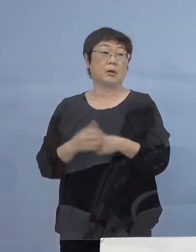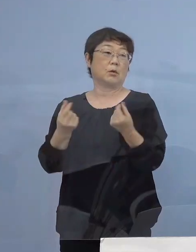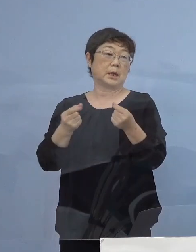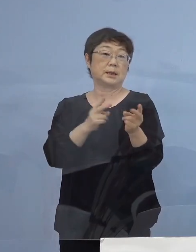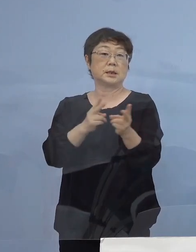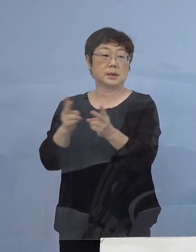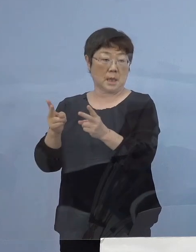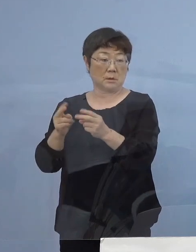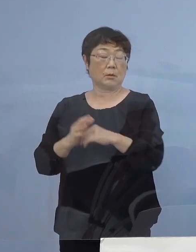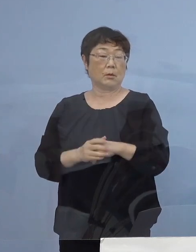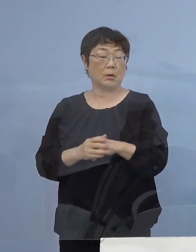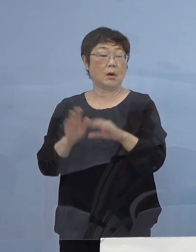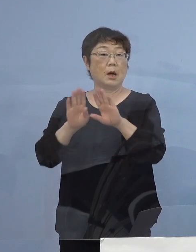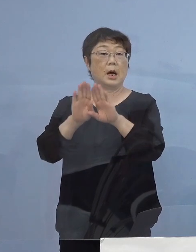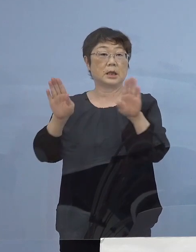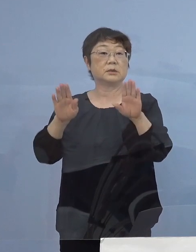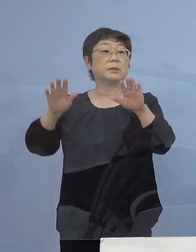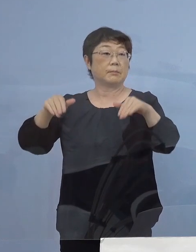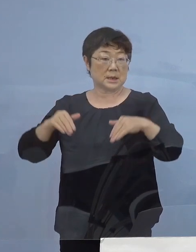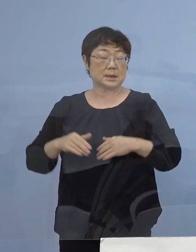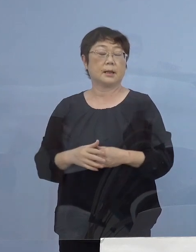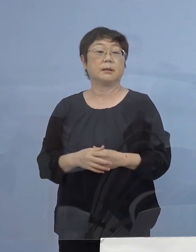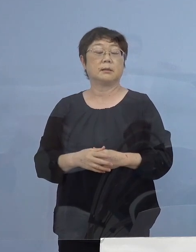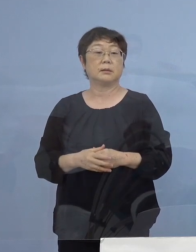既にスタートを切っているところで ありまして